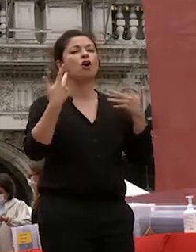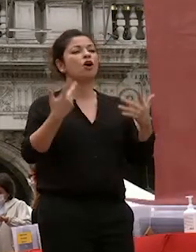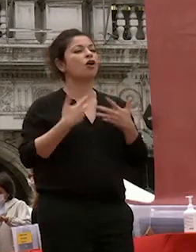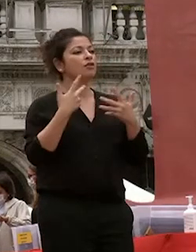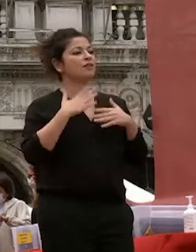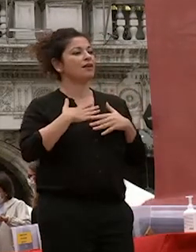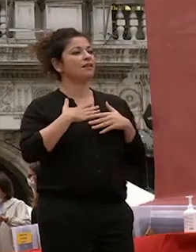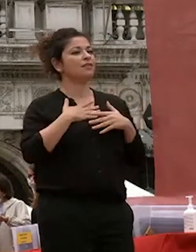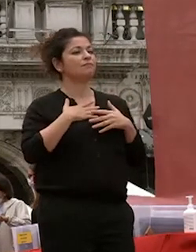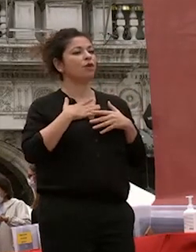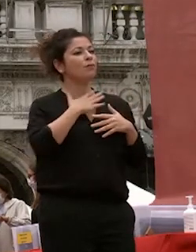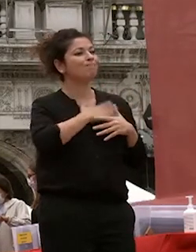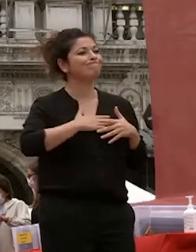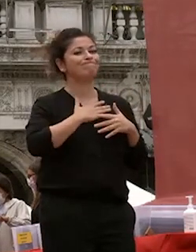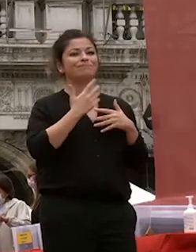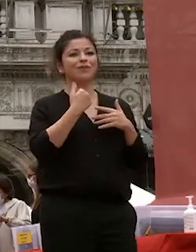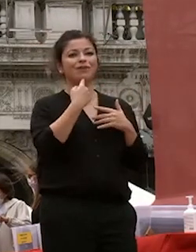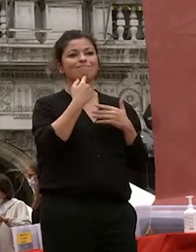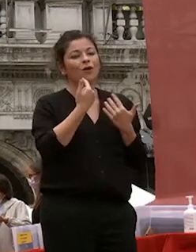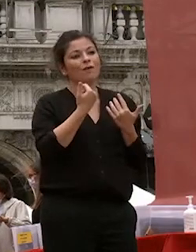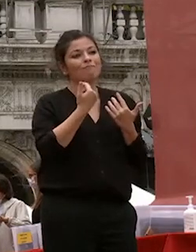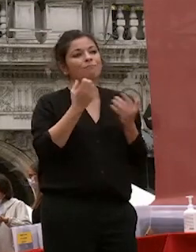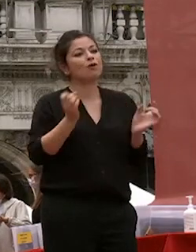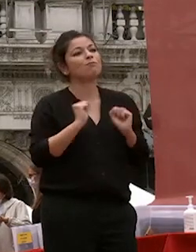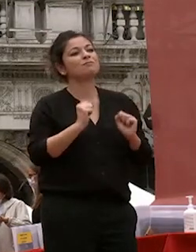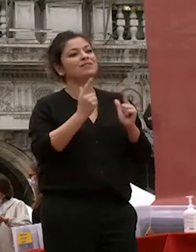rivolgere le mie congratulazioni i miei auguri per il futuro